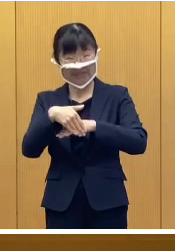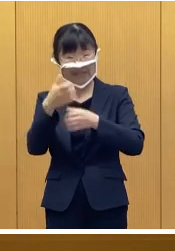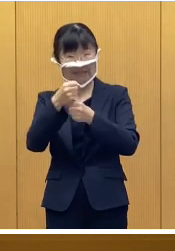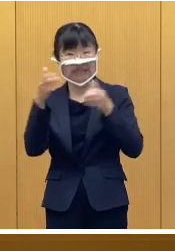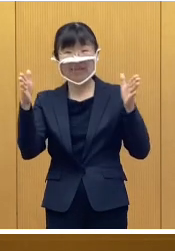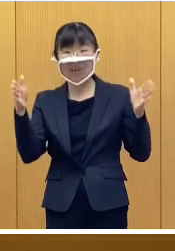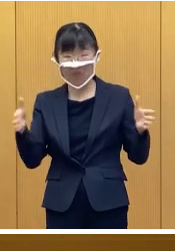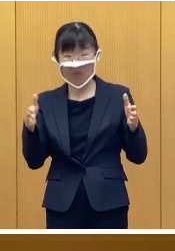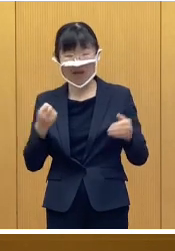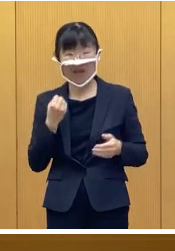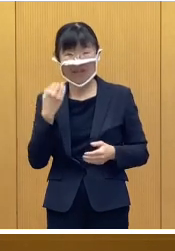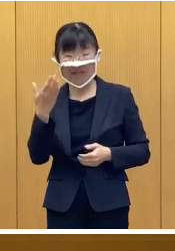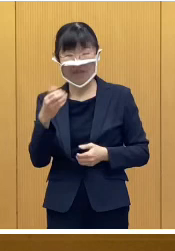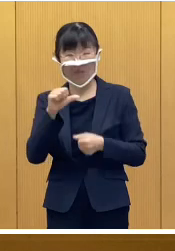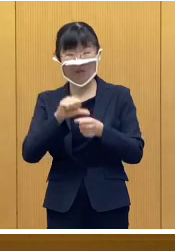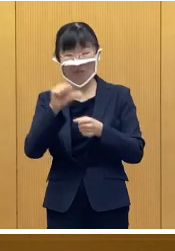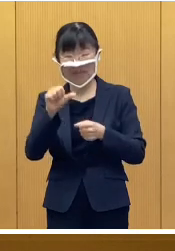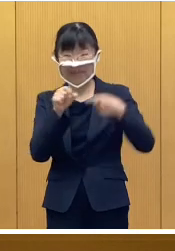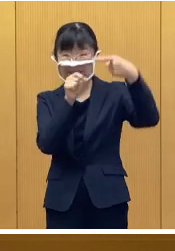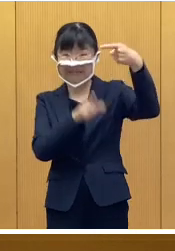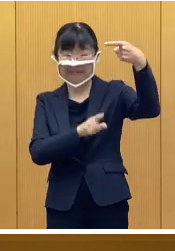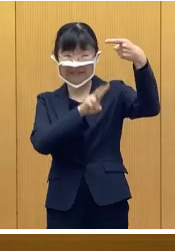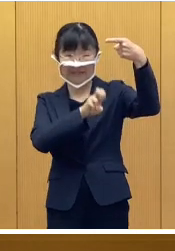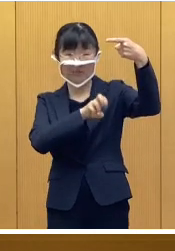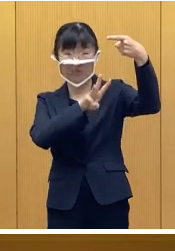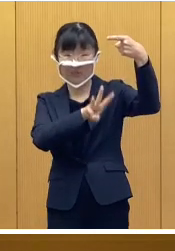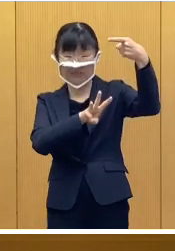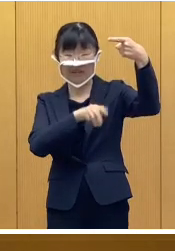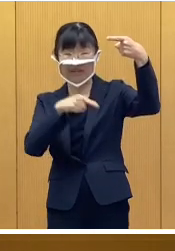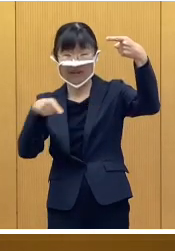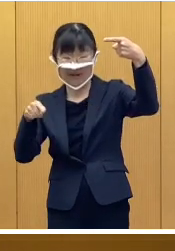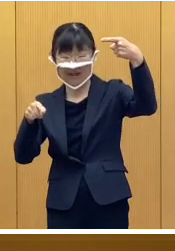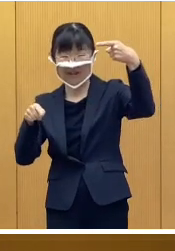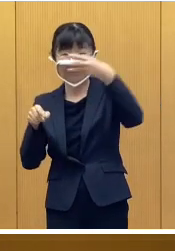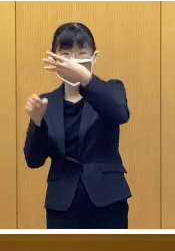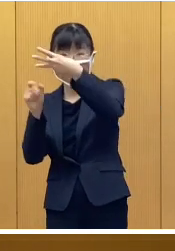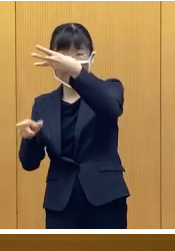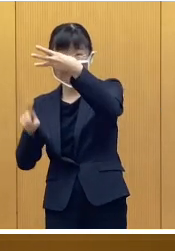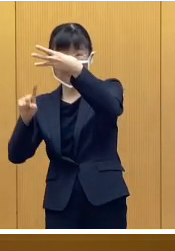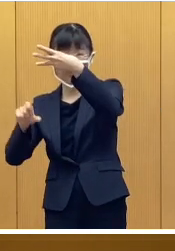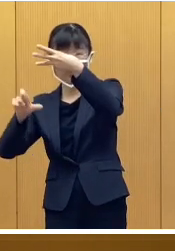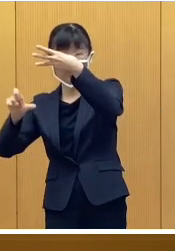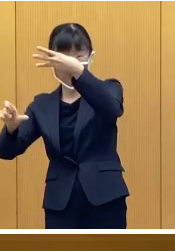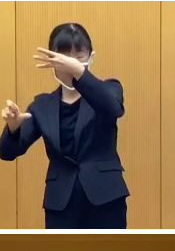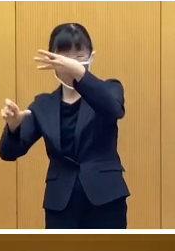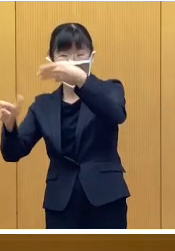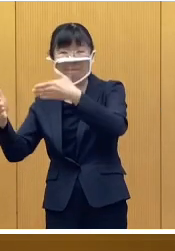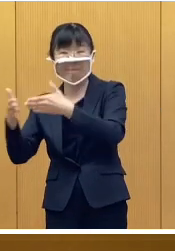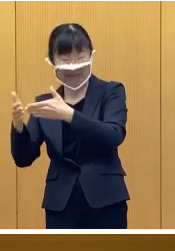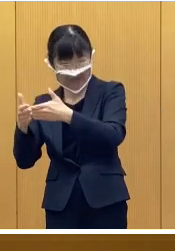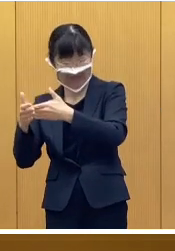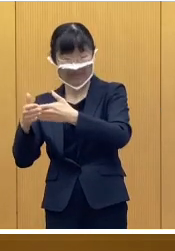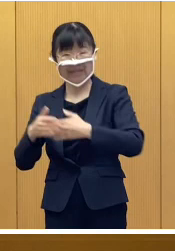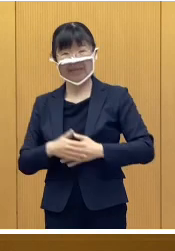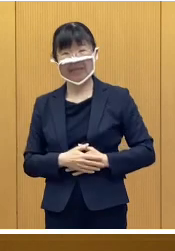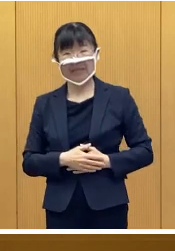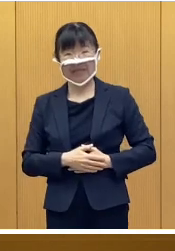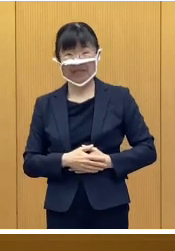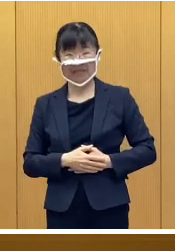令和5年1月23日から3月15日までとなり ます